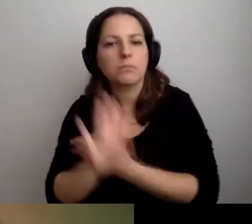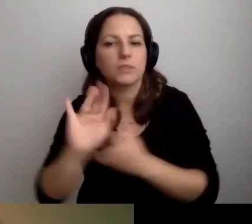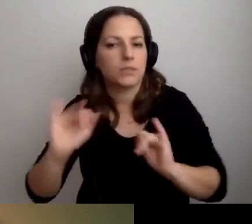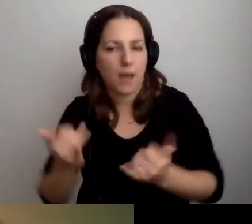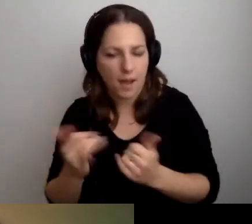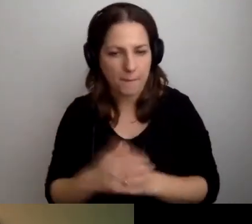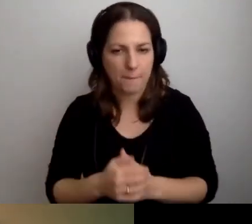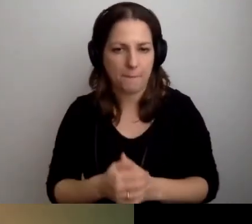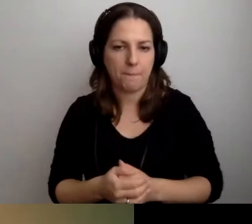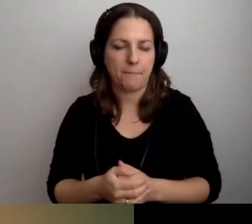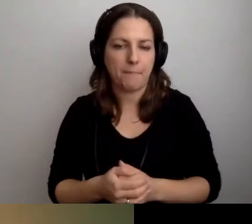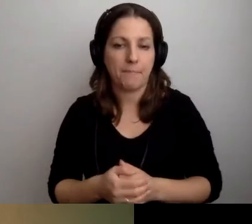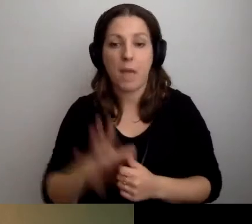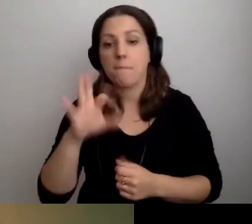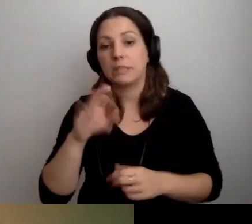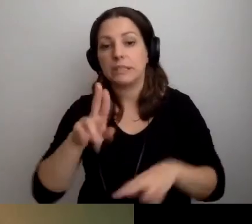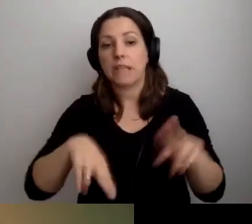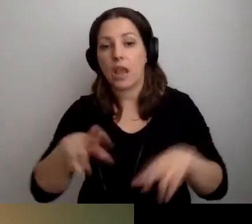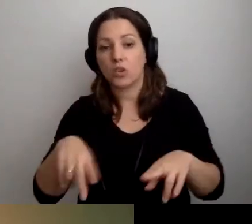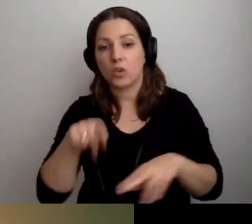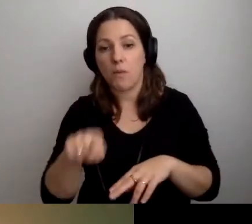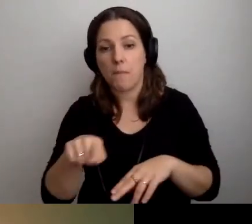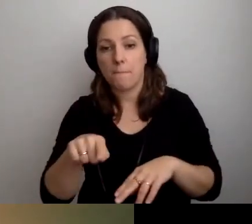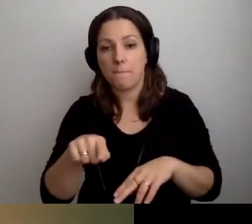W zależności od tego będziemy mogli